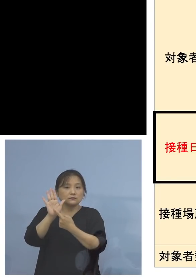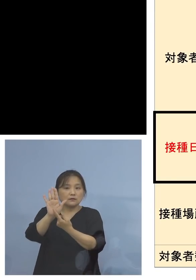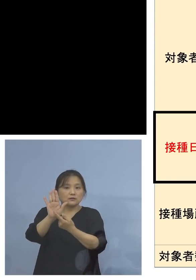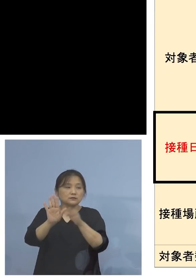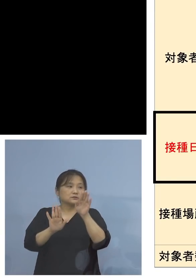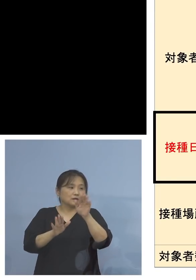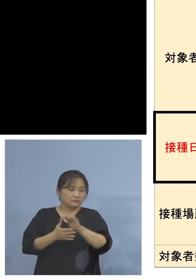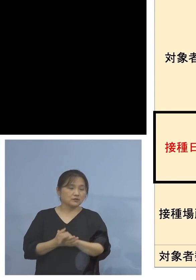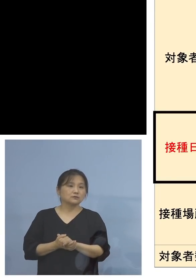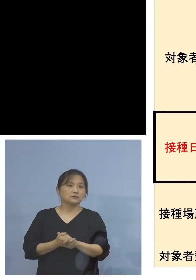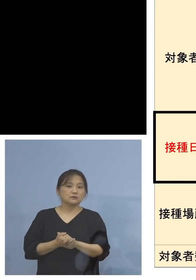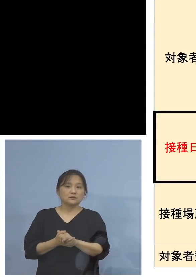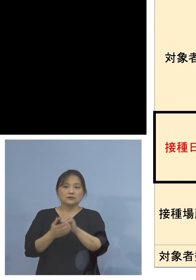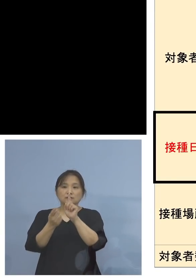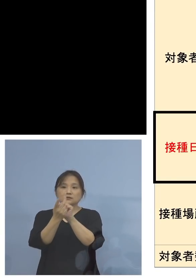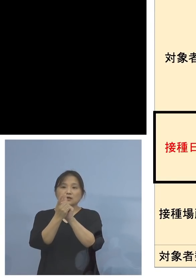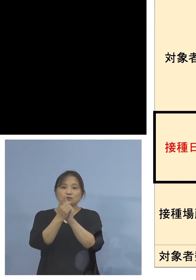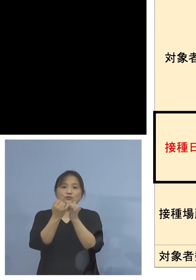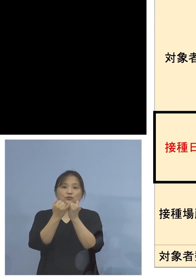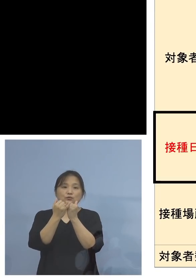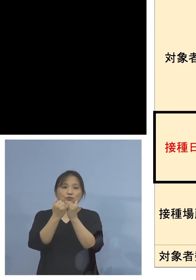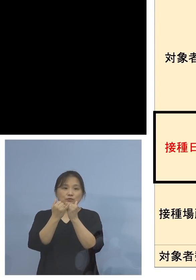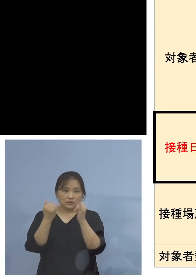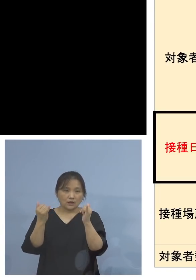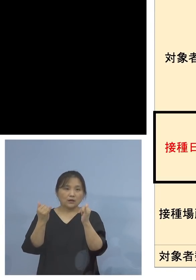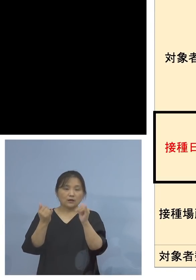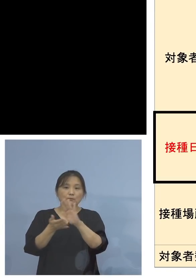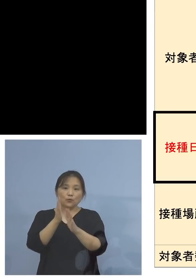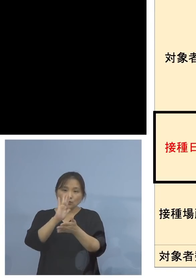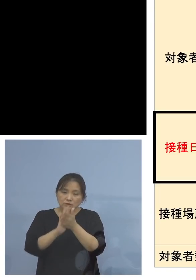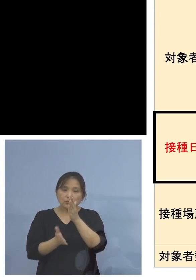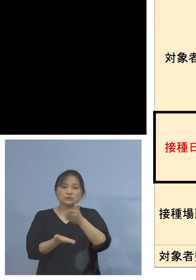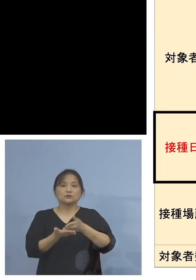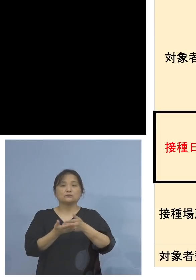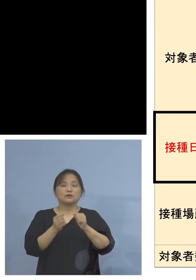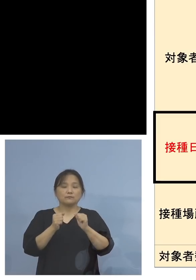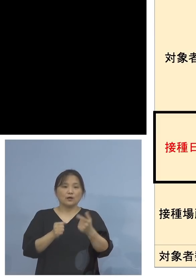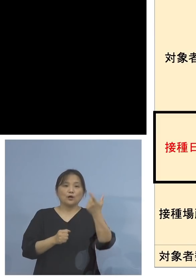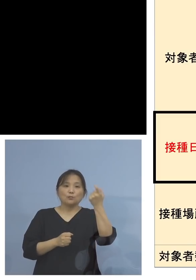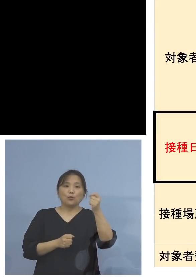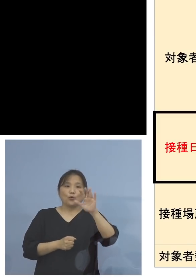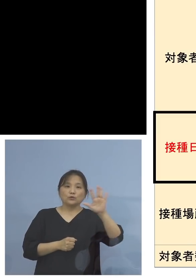そして対象者、もう一度レビューを させていただきます、モデルナ